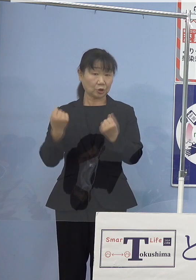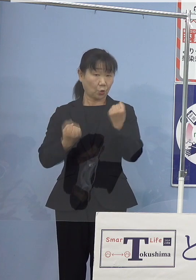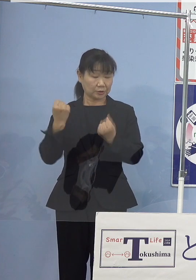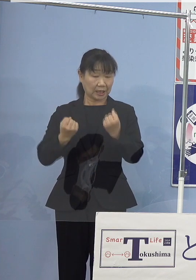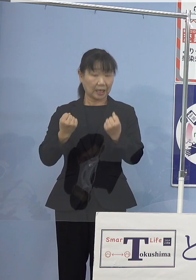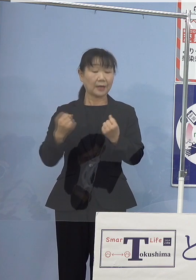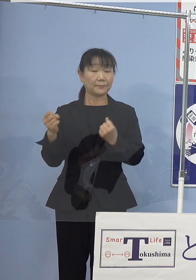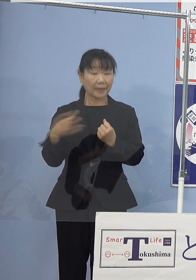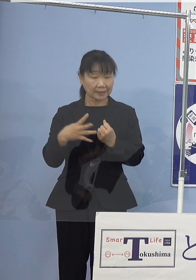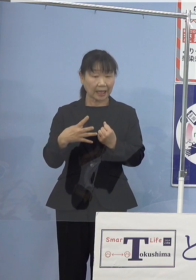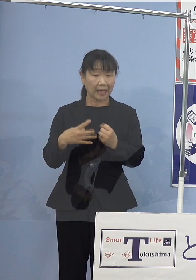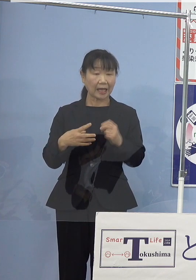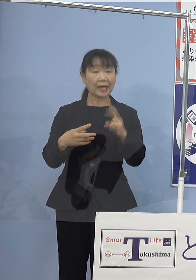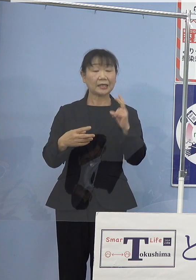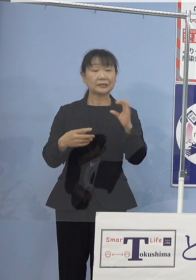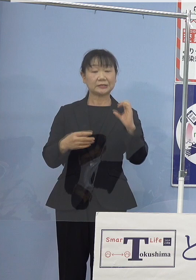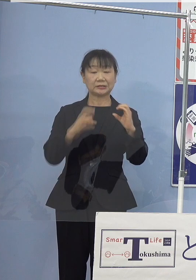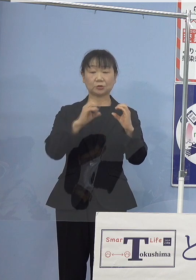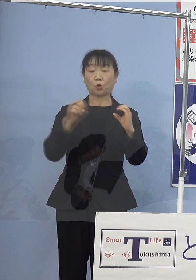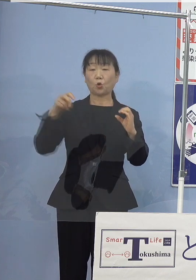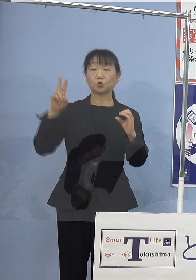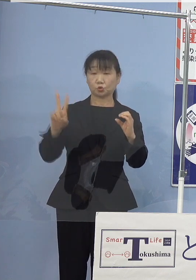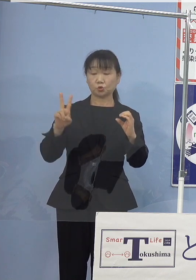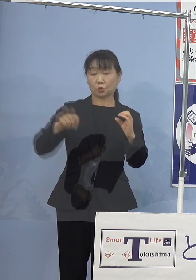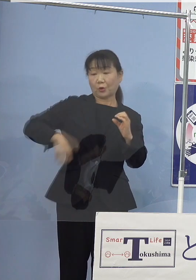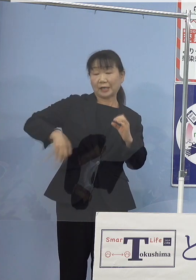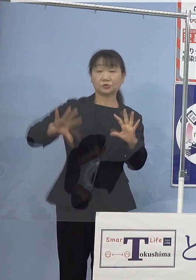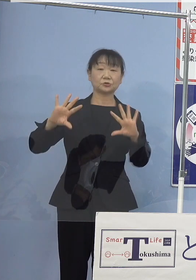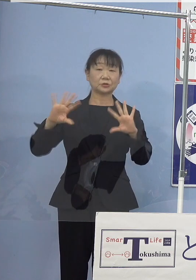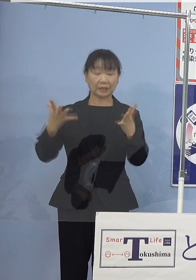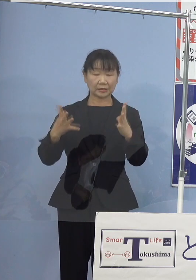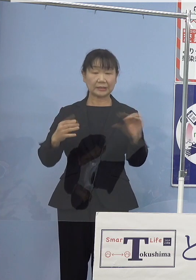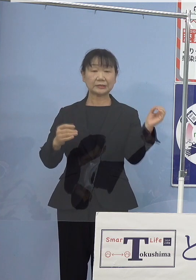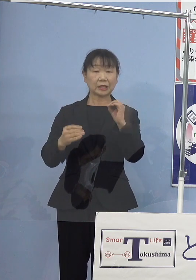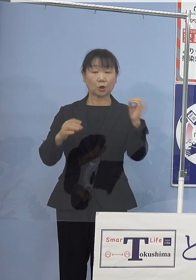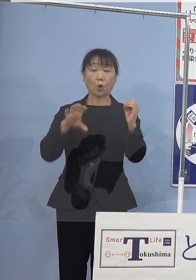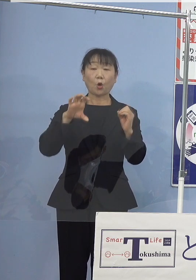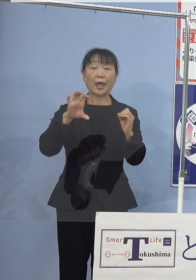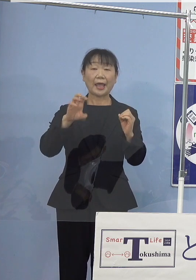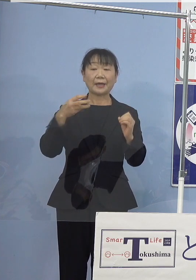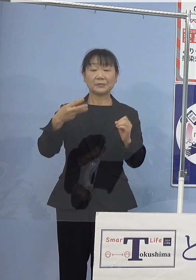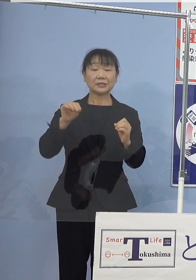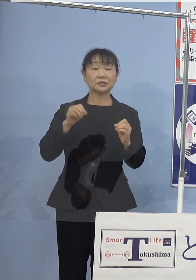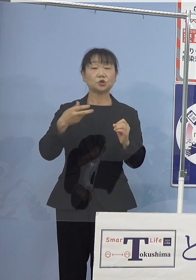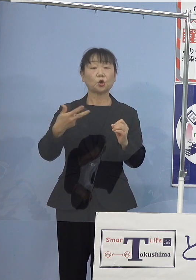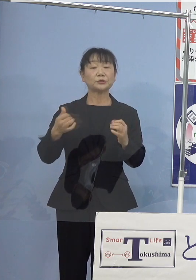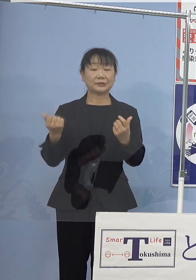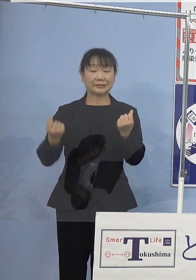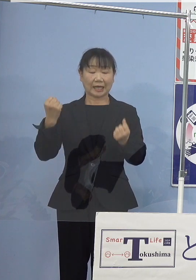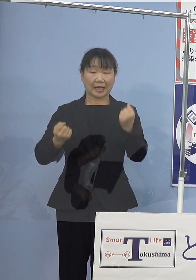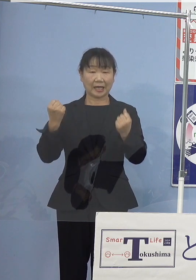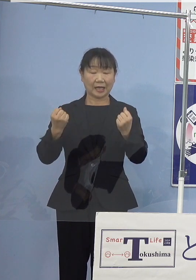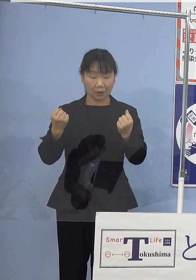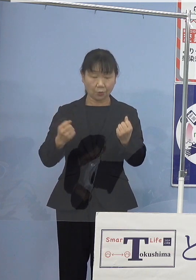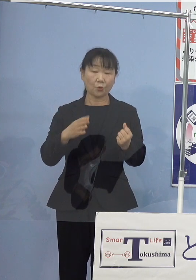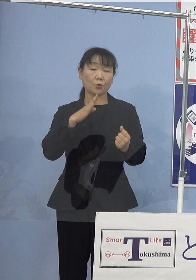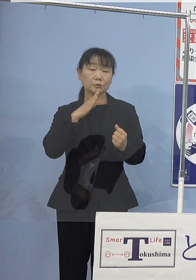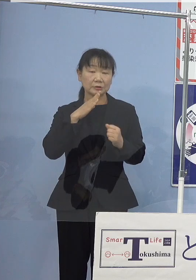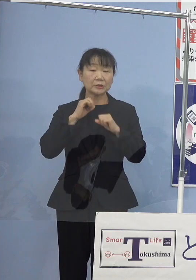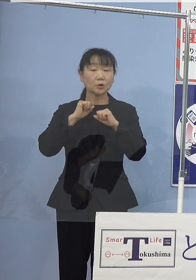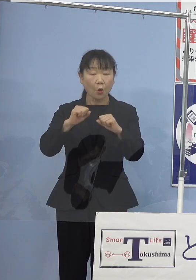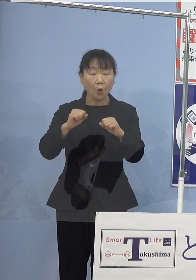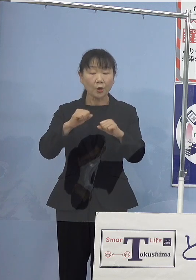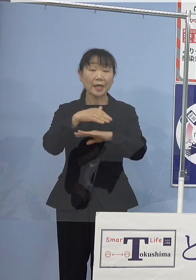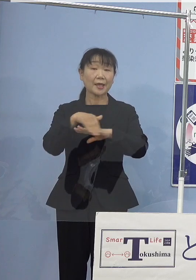二酸化炭素を排出しないゼロエミッション車の 普及に向けた実行計画を取りまとめるなど